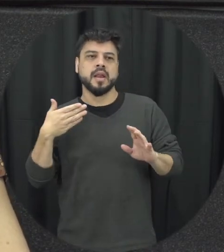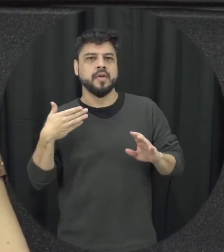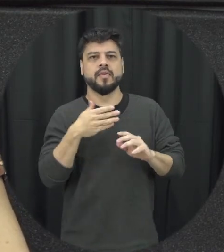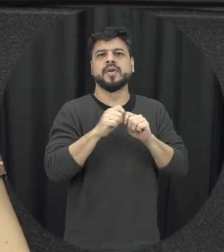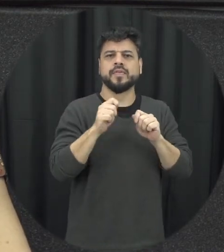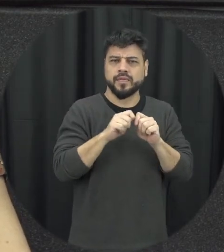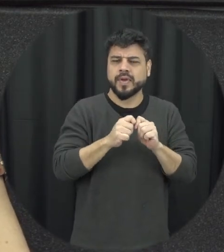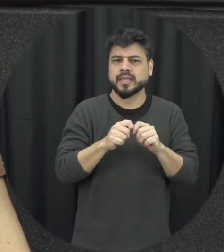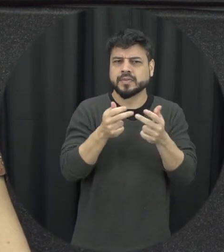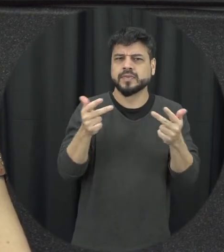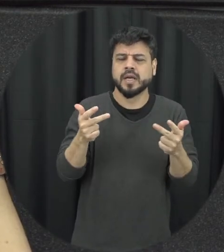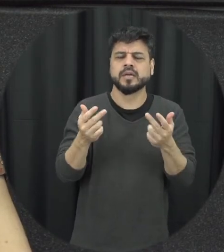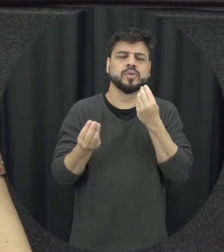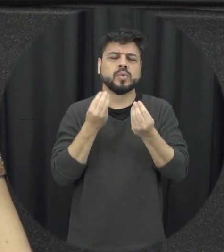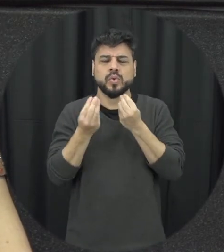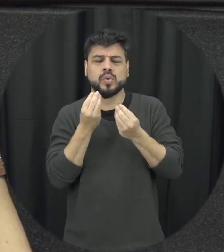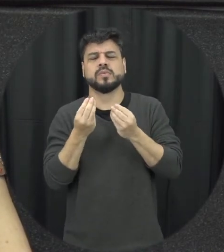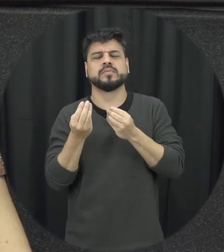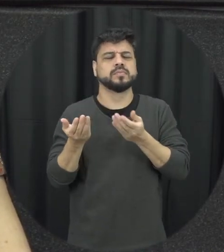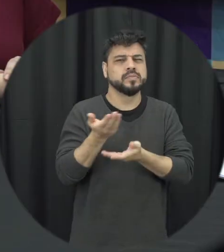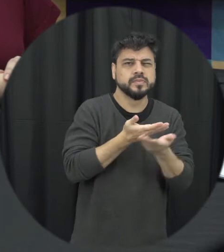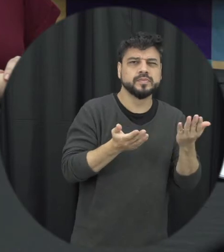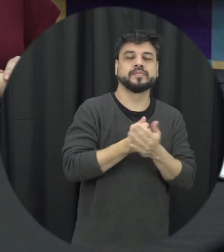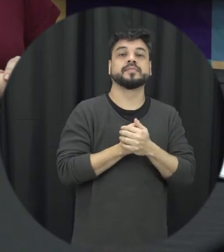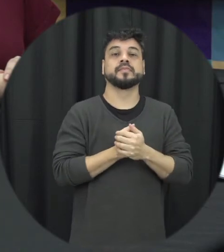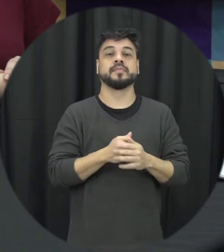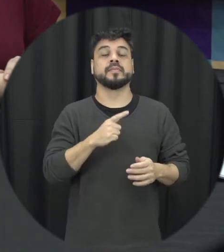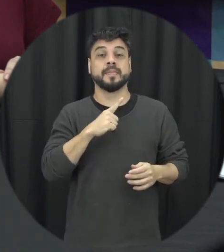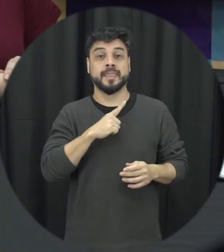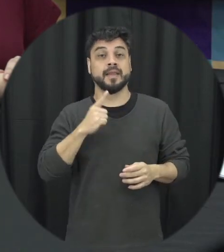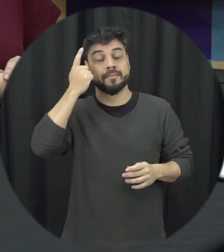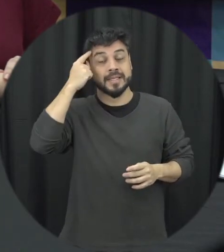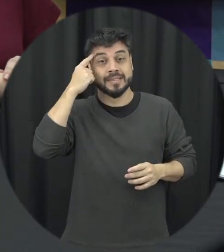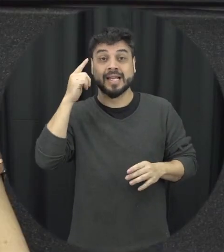uma sensibilização trabalhando com eles e isso cê a gente vê que assim a probabilidade ajuda é maior